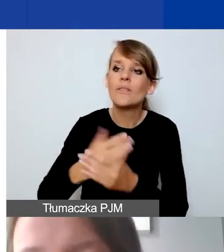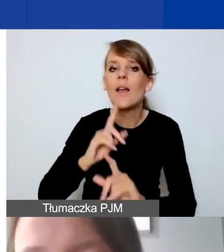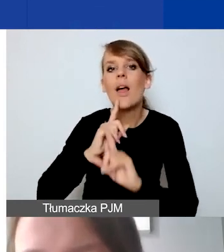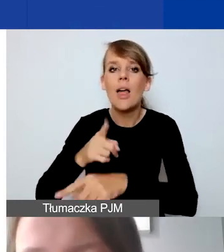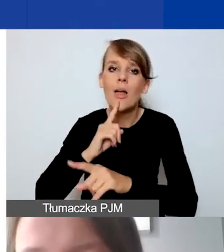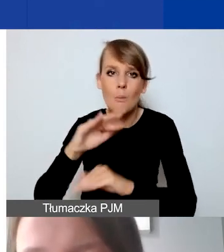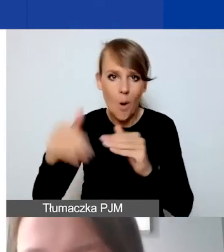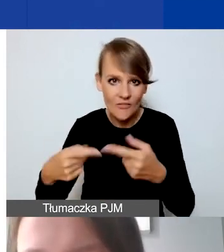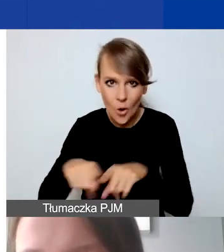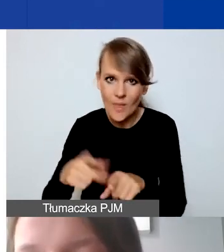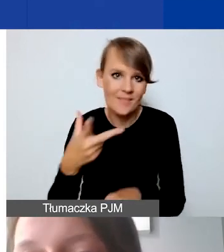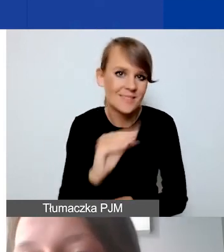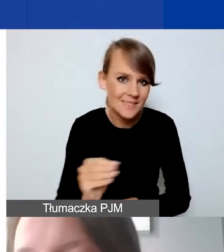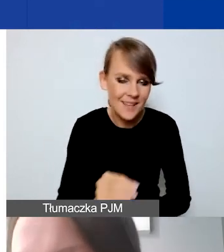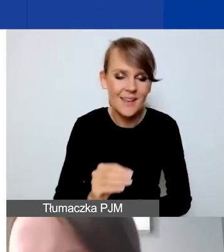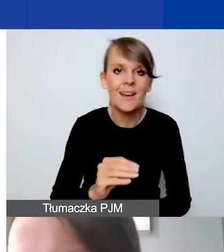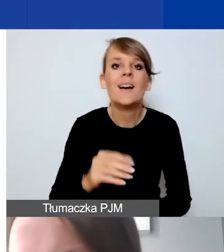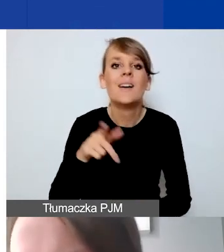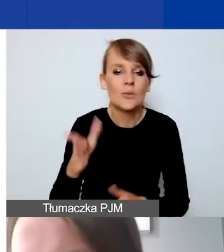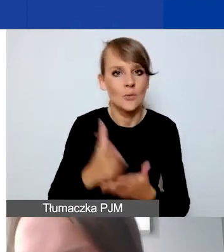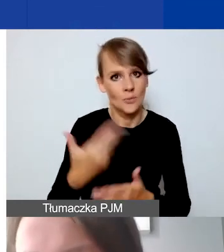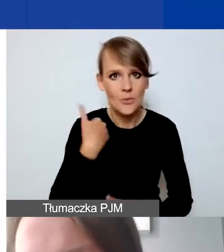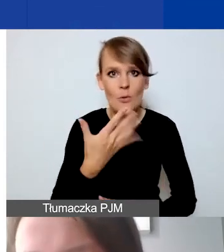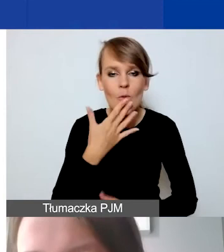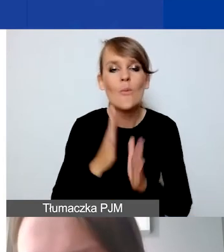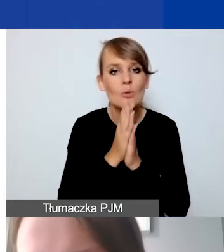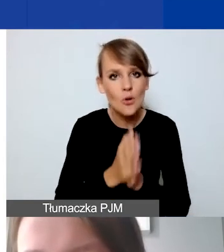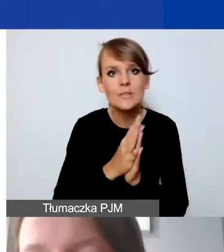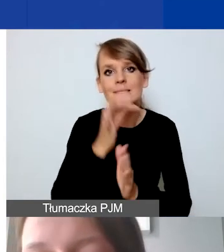Podkreślałyśmy to kilkukrotnie. Proszę się spytać ewentualnie partnera,